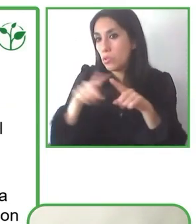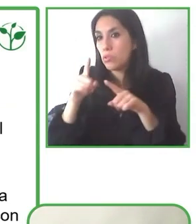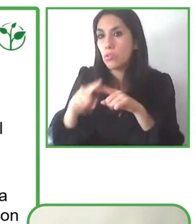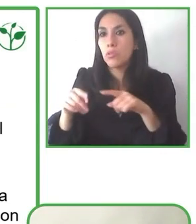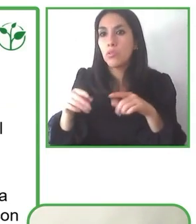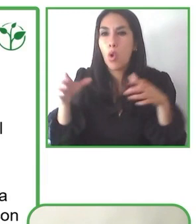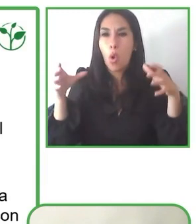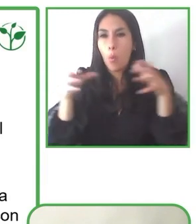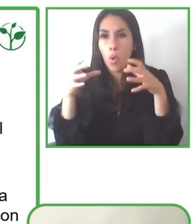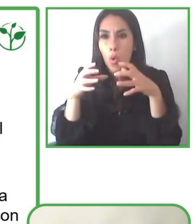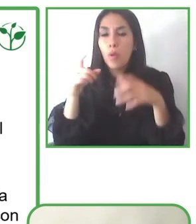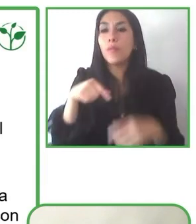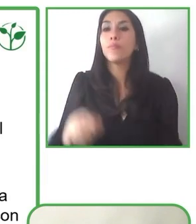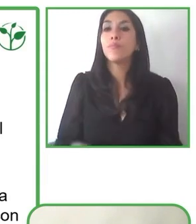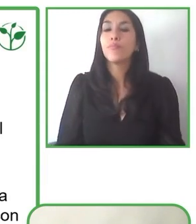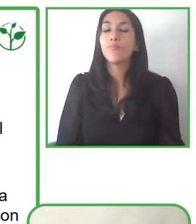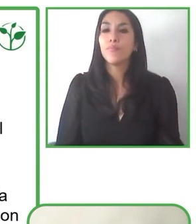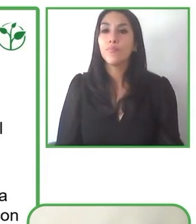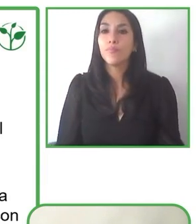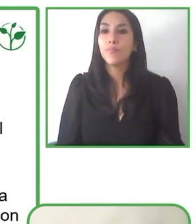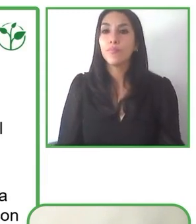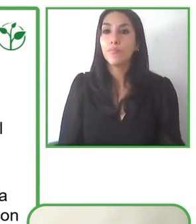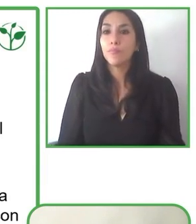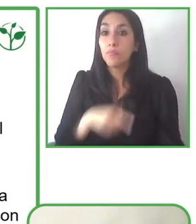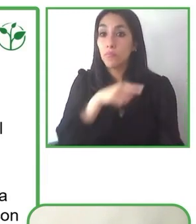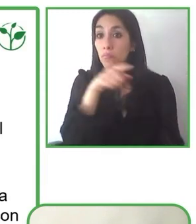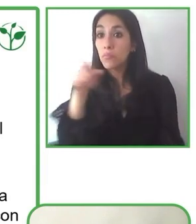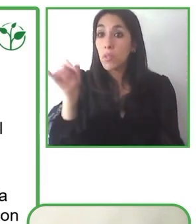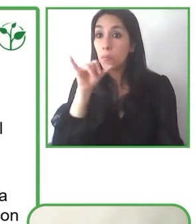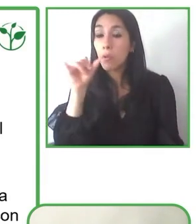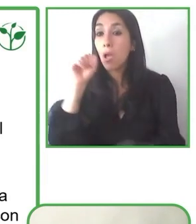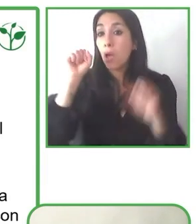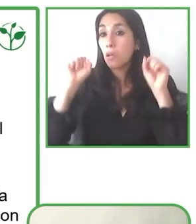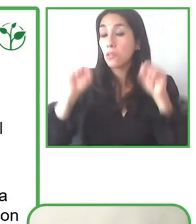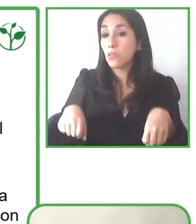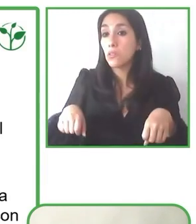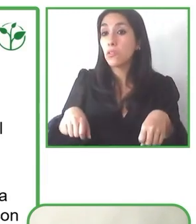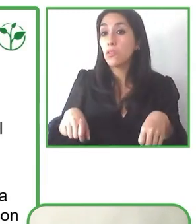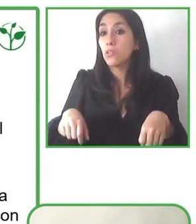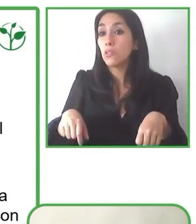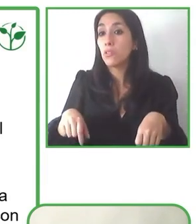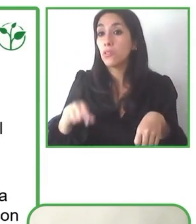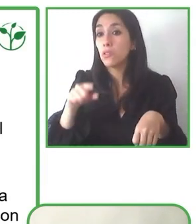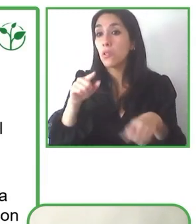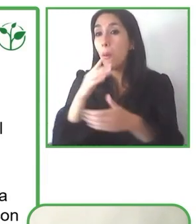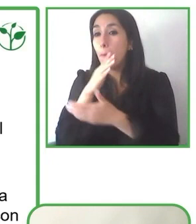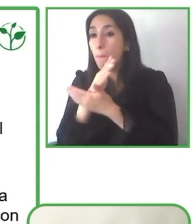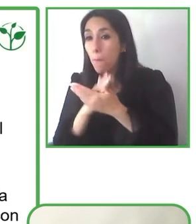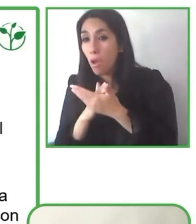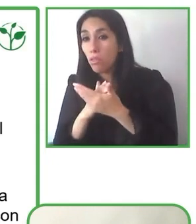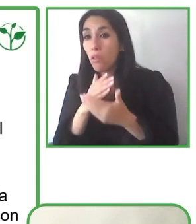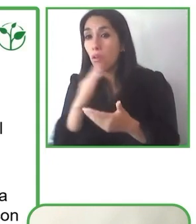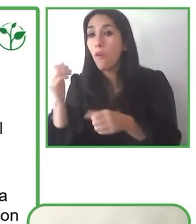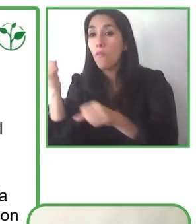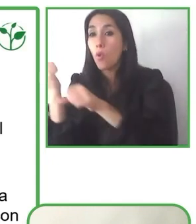Glenda ¿cómo describiría su trabajo con instituciones públicas, privadas y otras fundaciones en la búsqueda de un turismo más inclusivo?